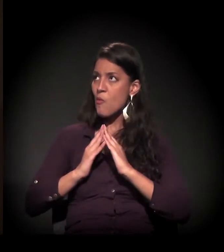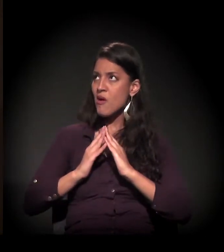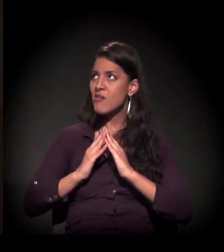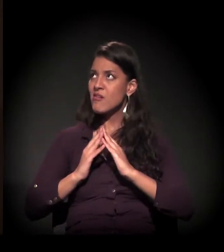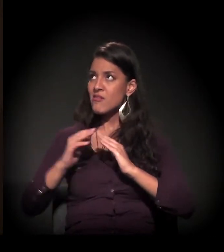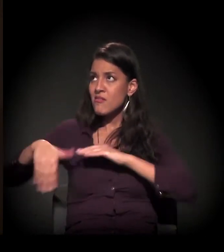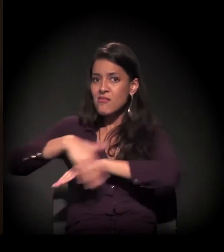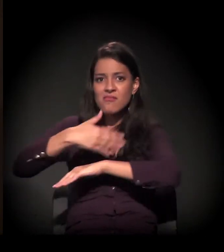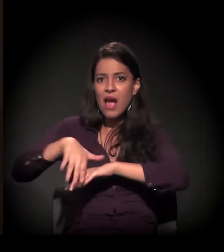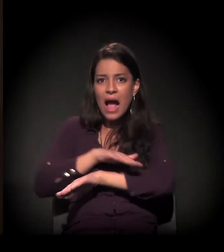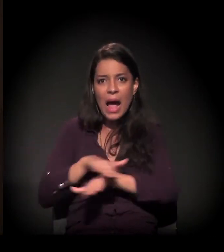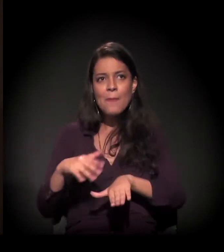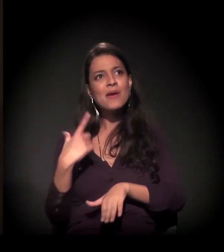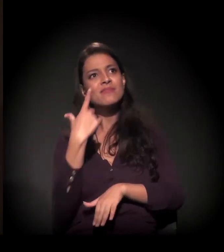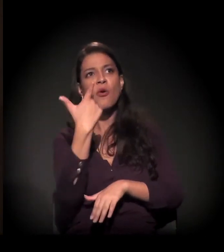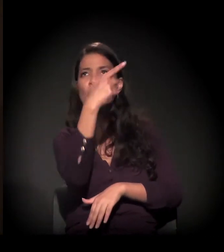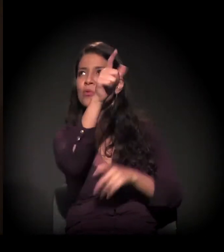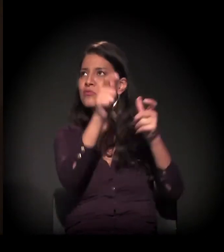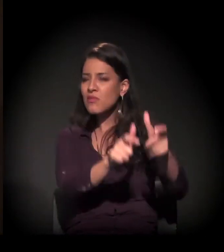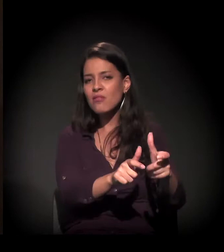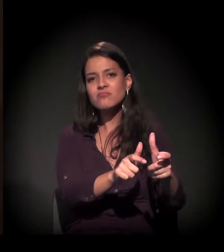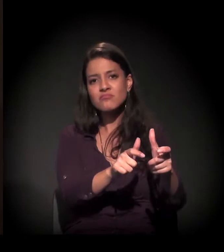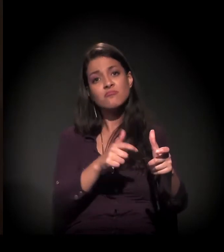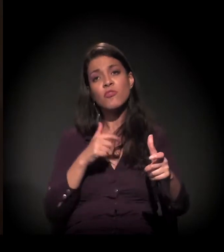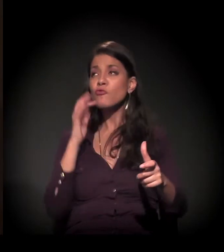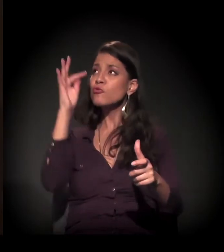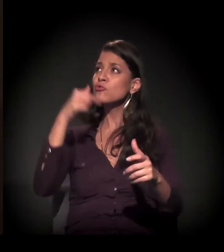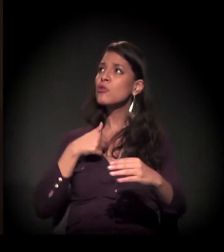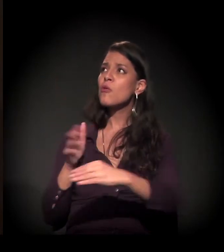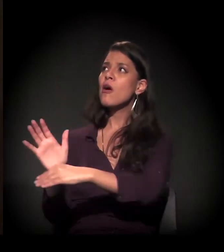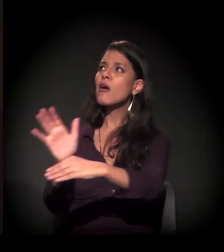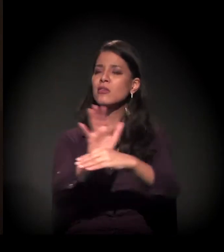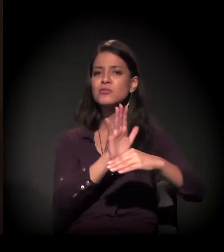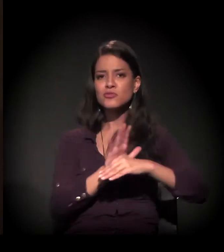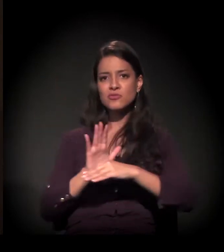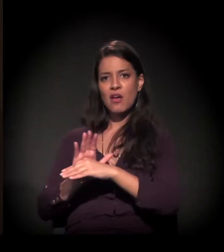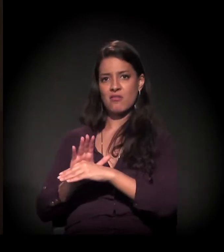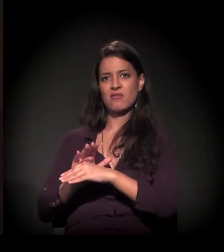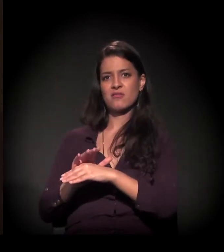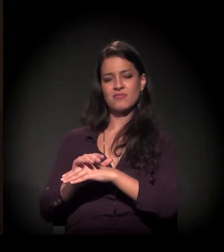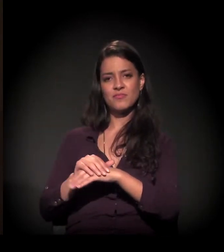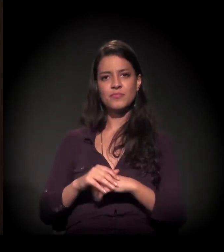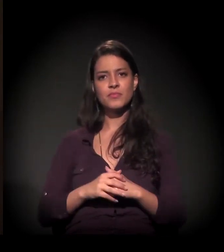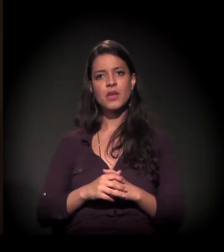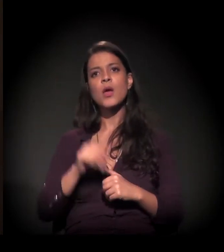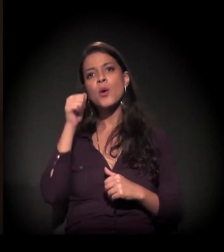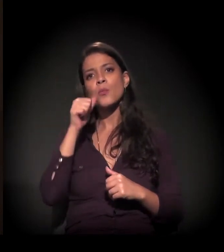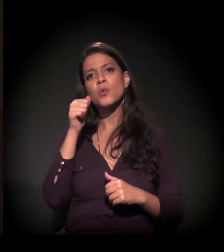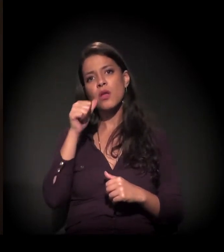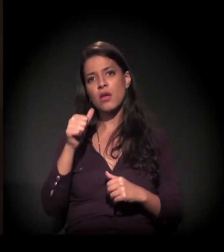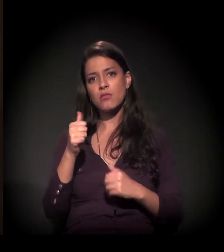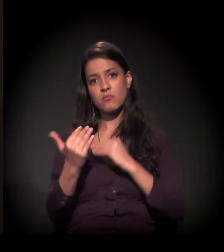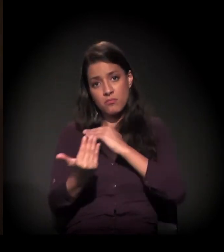E, um belo dia, realmente Ele me tirou. A menina que me tirou das ruas chama Vânia.